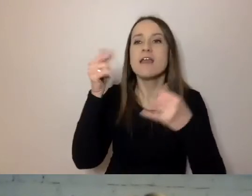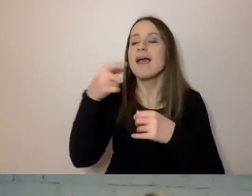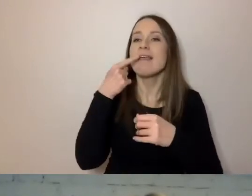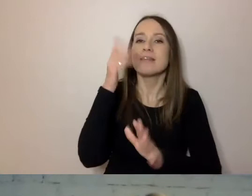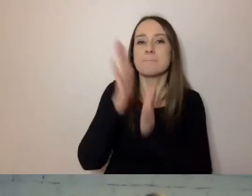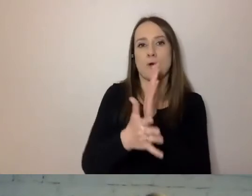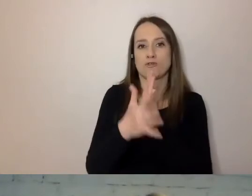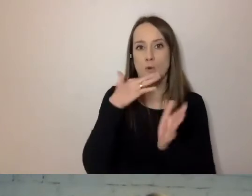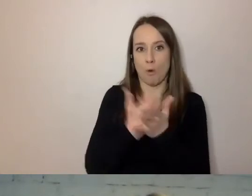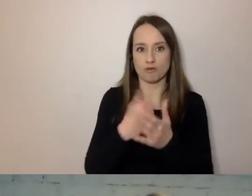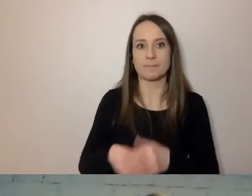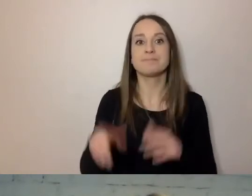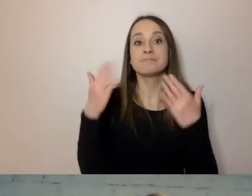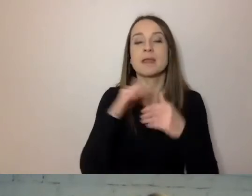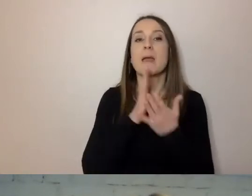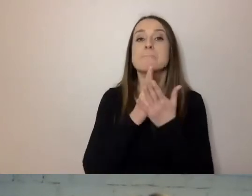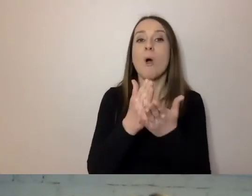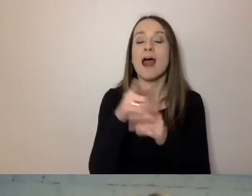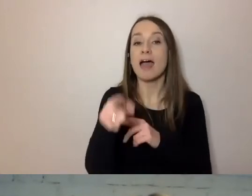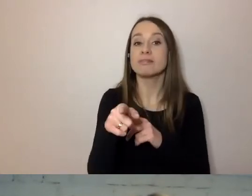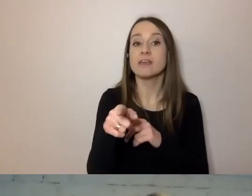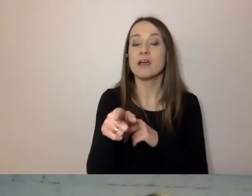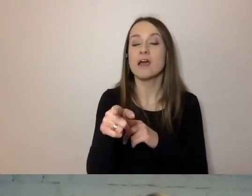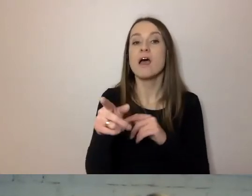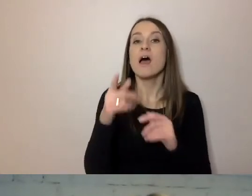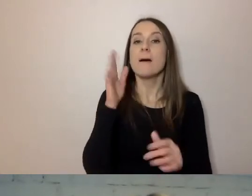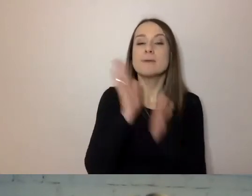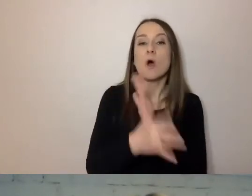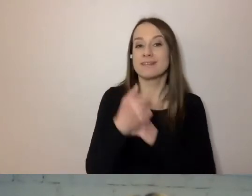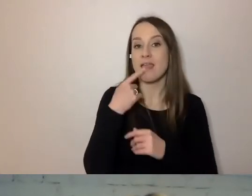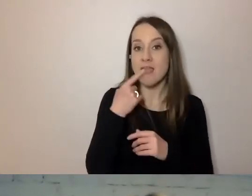Mamy Poradnik Prostego Pisania. Na podstawie naszych dokumentów z diagnozy